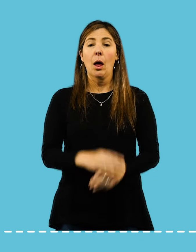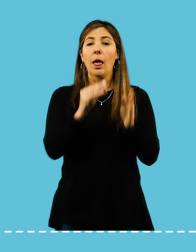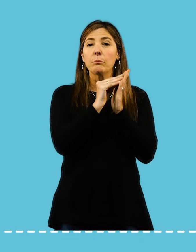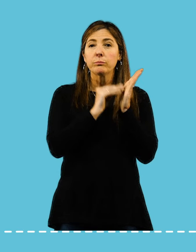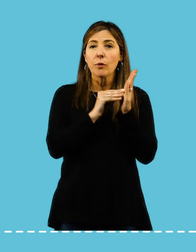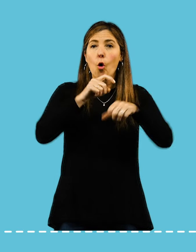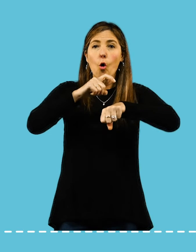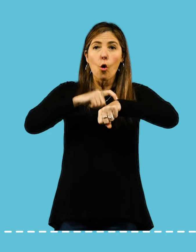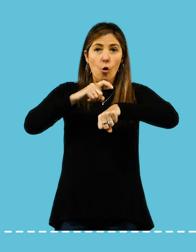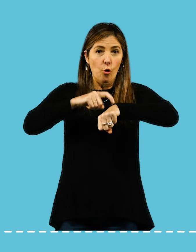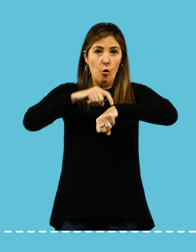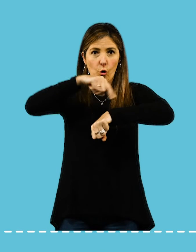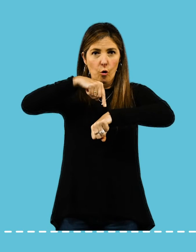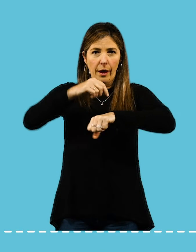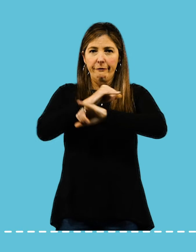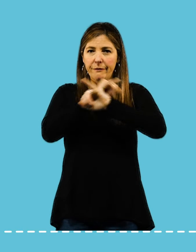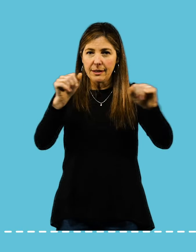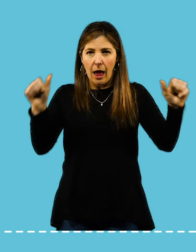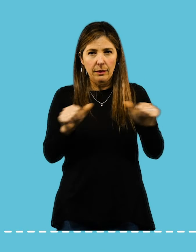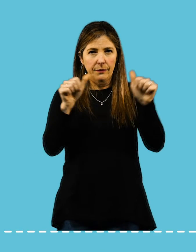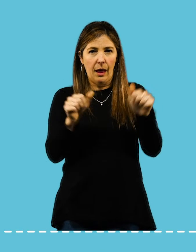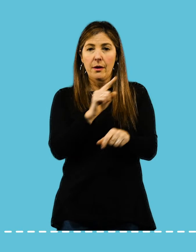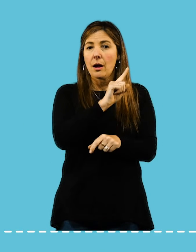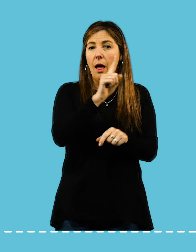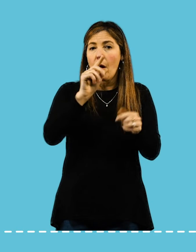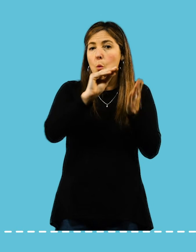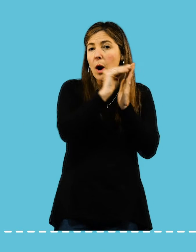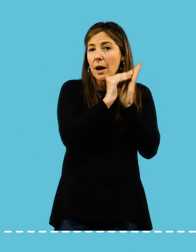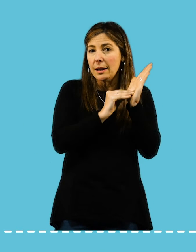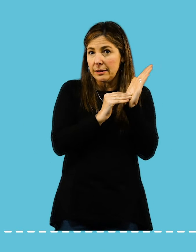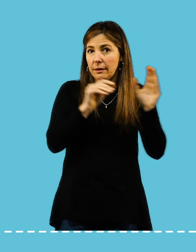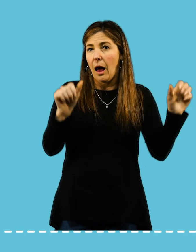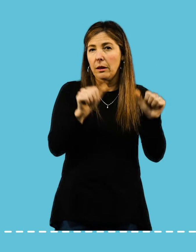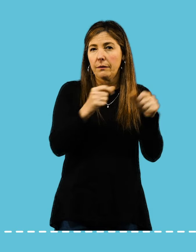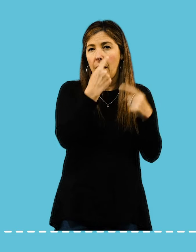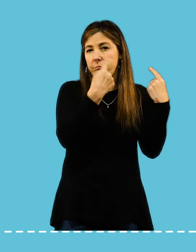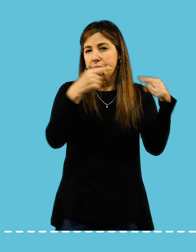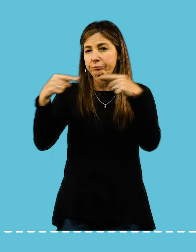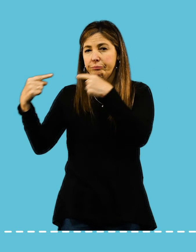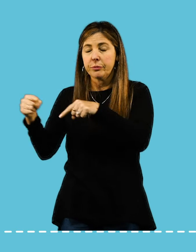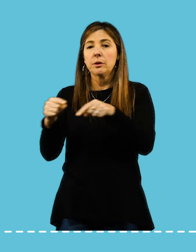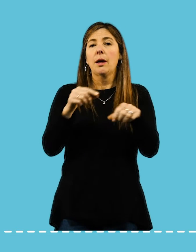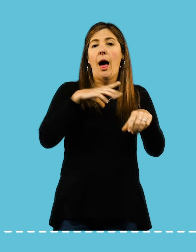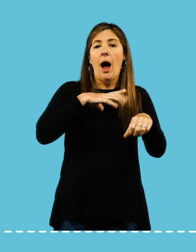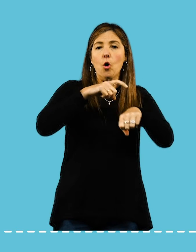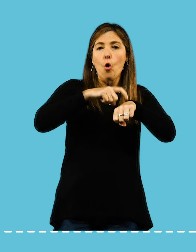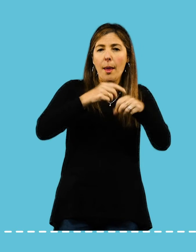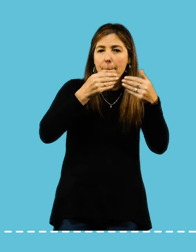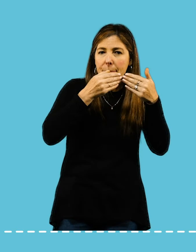Establecé tiempos para finalizar las tareas: Cuando escribas tu lista de tareas, asigná un tiempo para cada cosa.